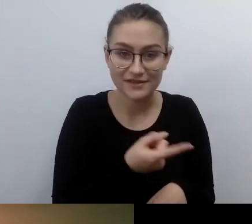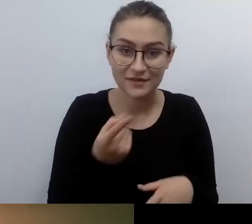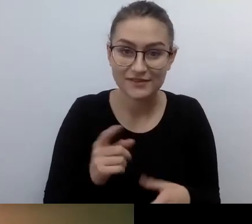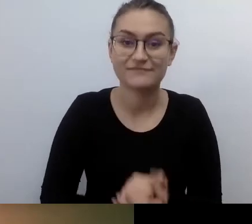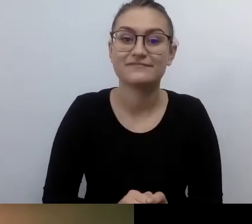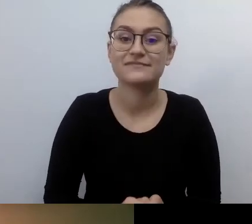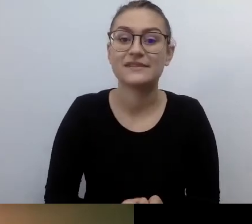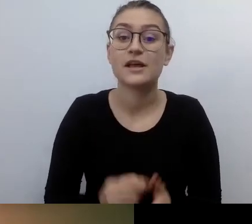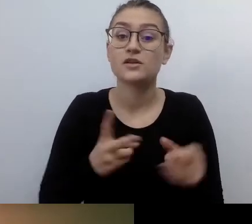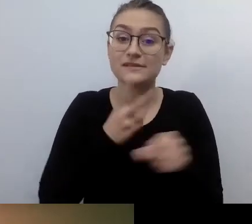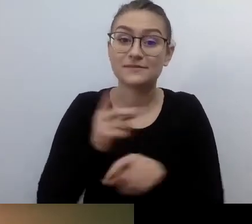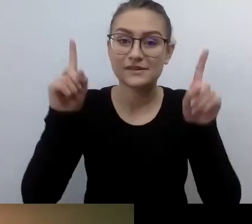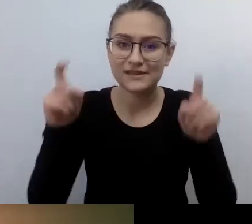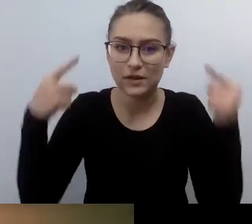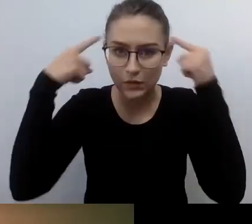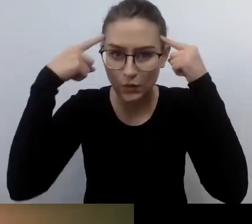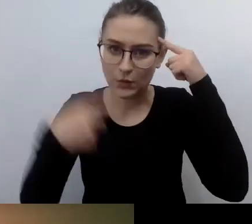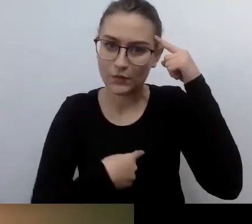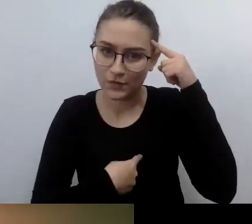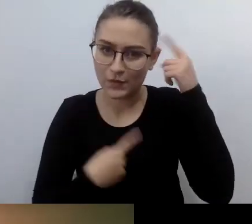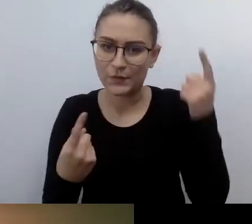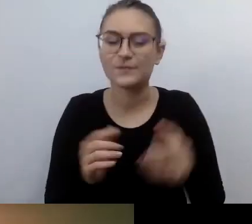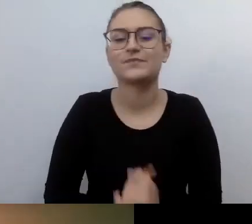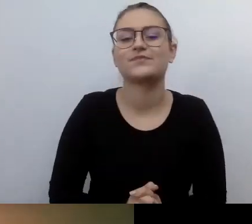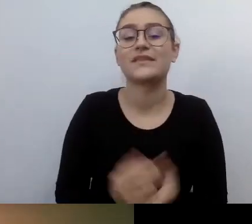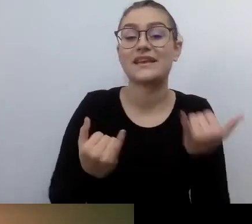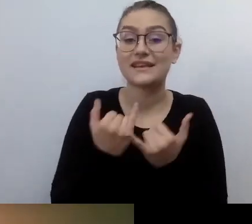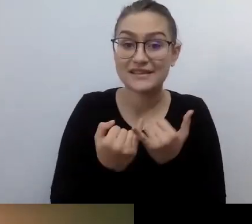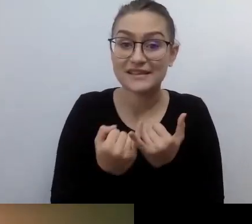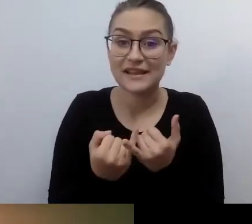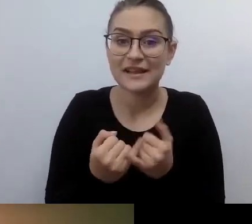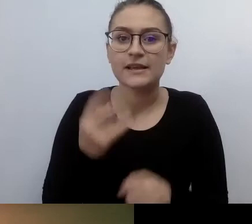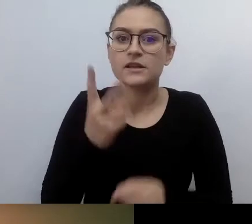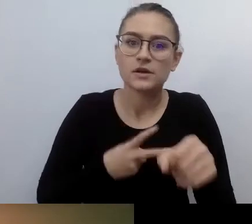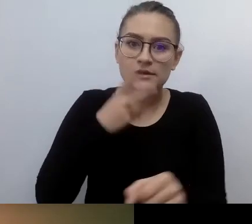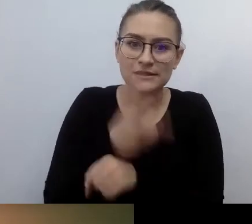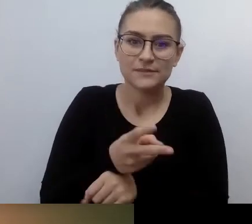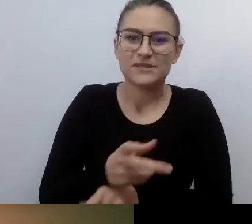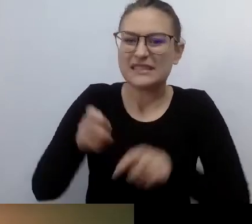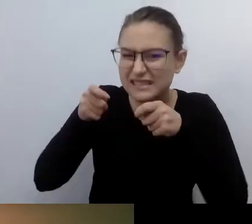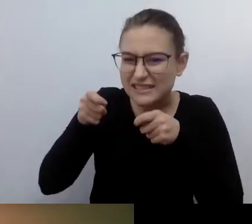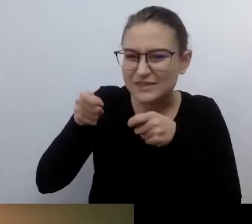przynosi zmuszanie kogoś do działań prodostępnościowych. Ten pan czy pani kompletnie tego nie czują.